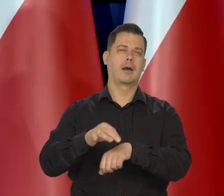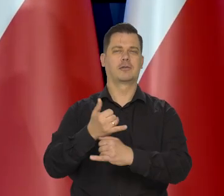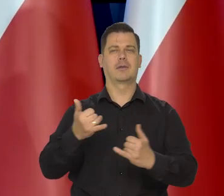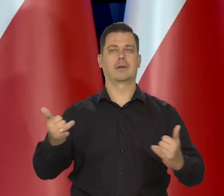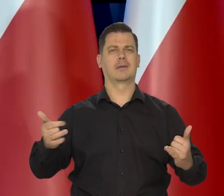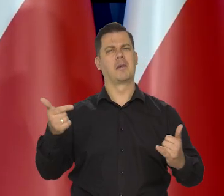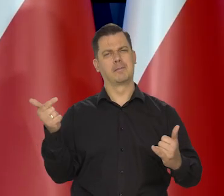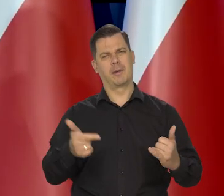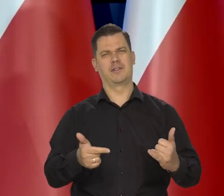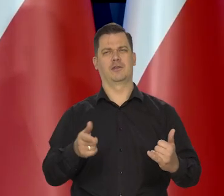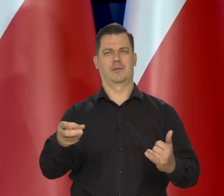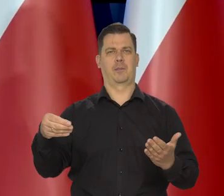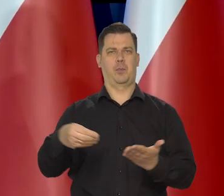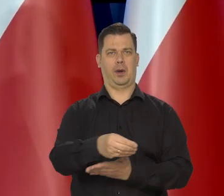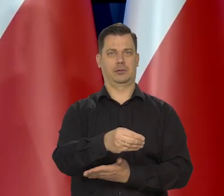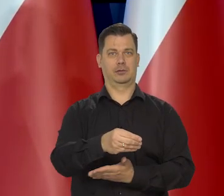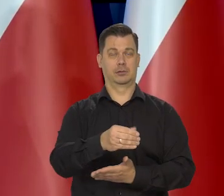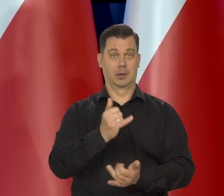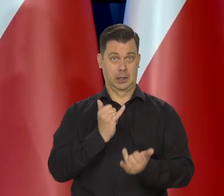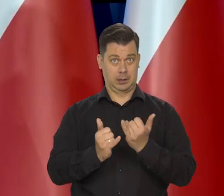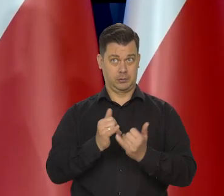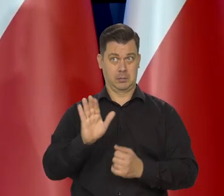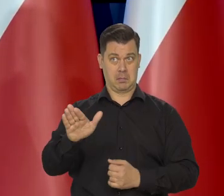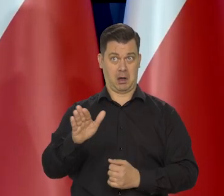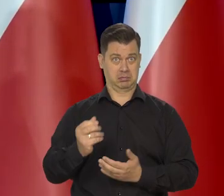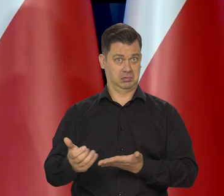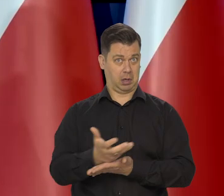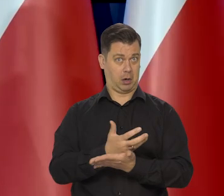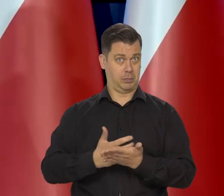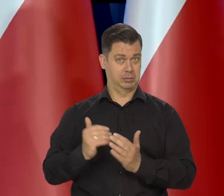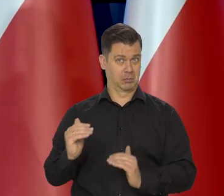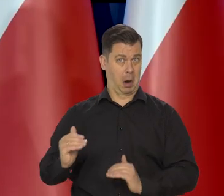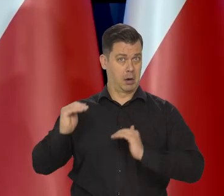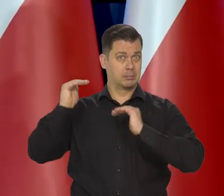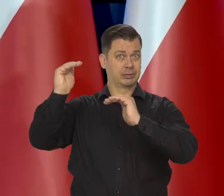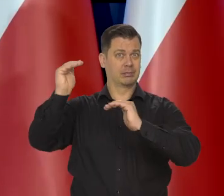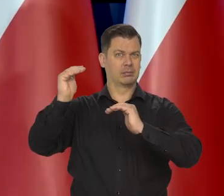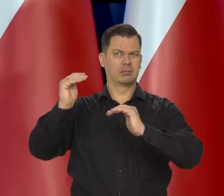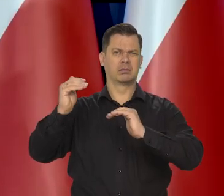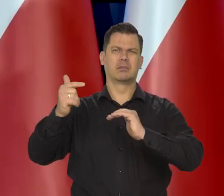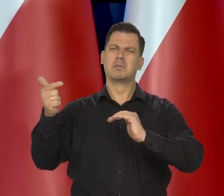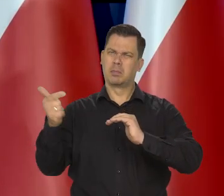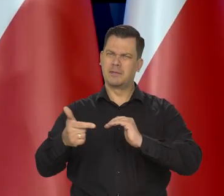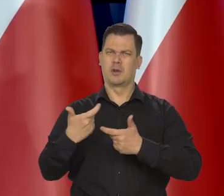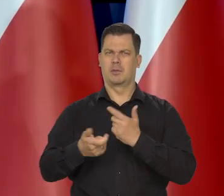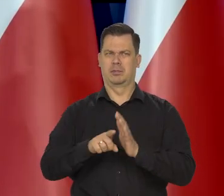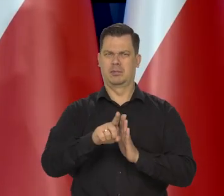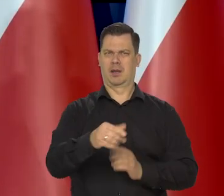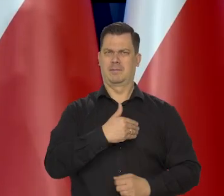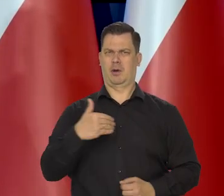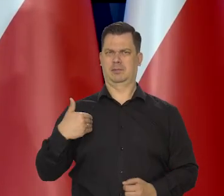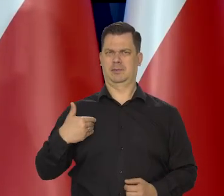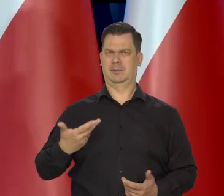To jakoś powinno być zrobione, że jak ktoś otrzymuje najwyższej klasy edukację, to coś dla Polski później robi przynajmniej przez kilka lat.